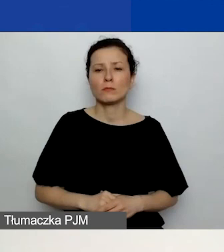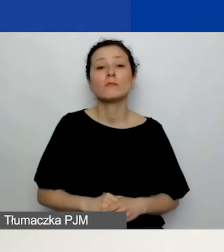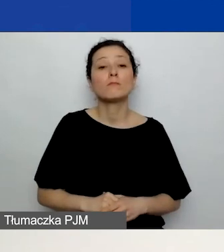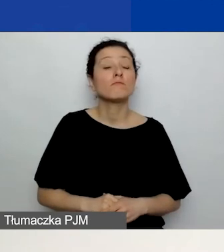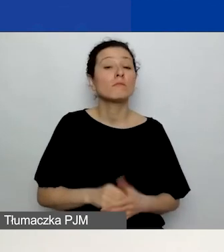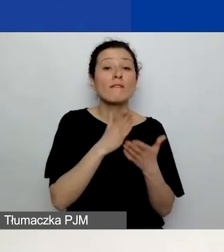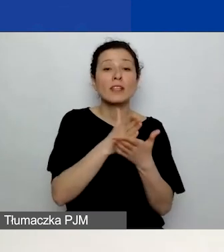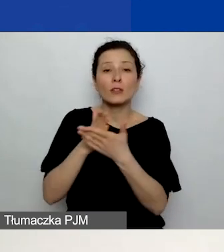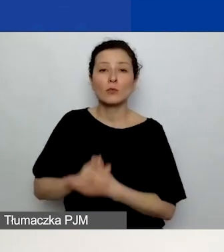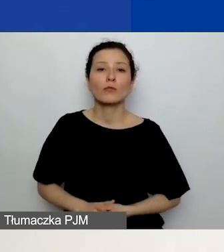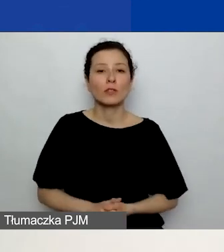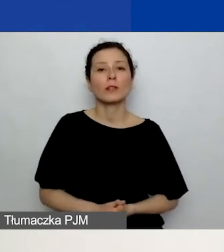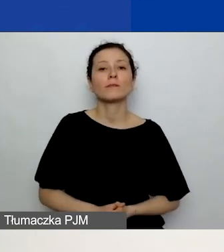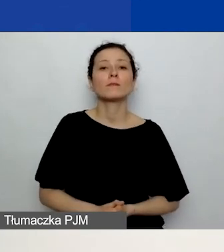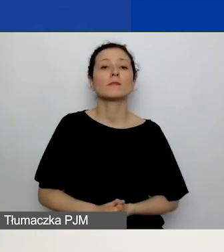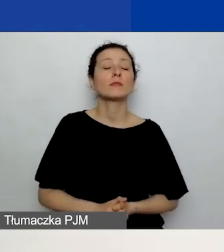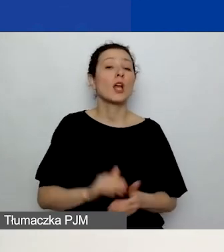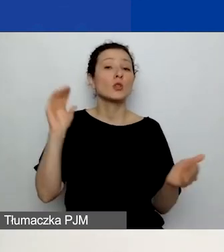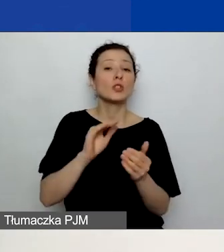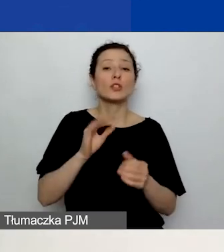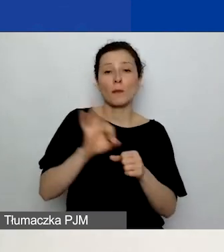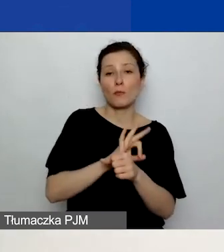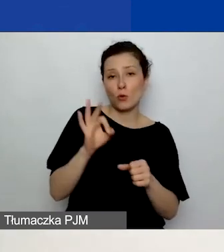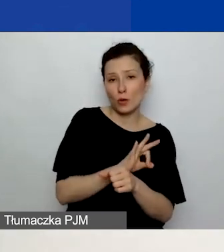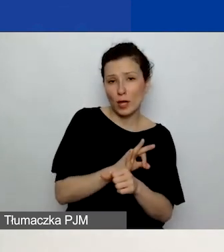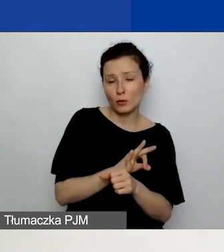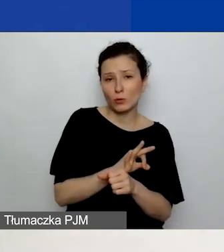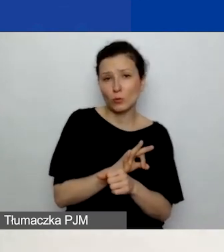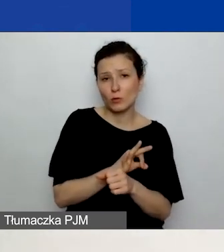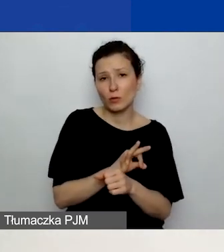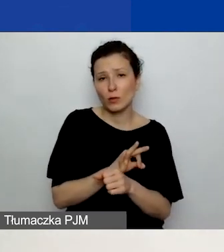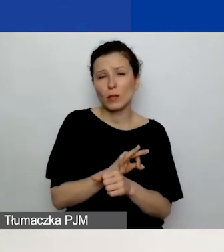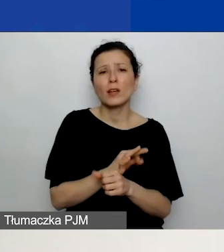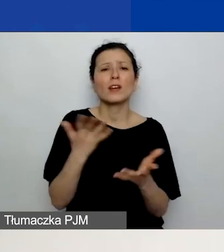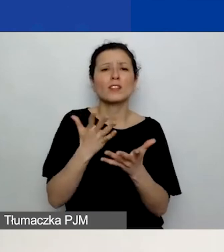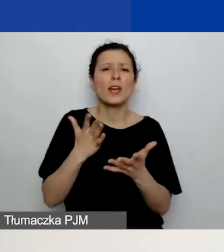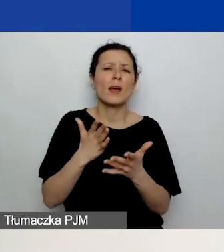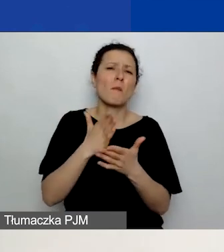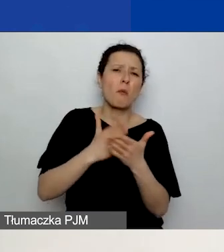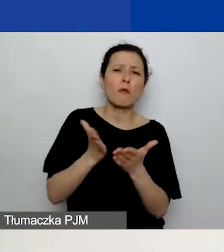Streszczenie projektu, mimo że znajduje się mniej więcej w połowie części C., radzimy pisać na końcu,